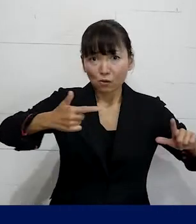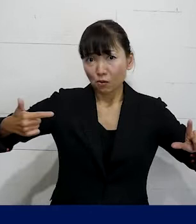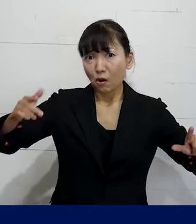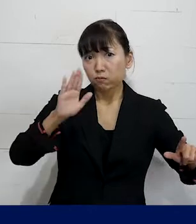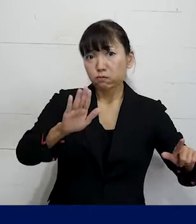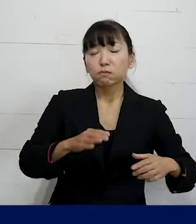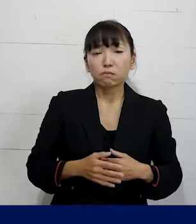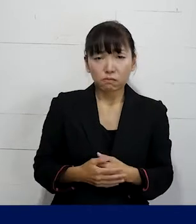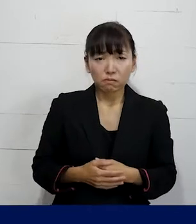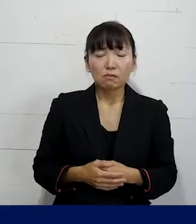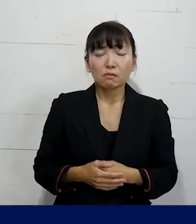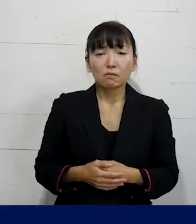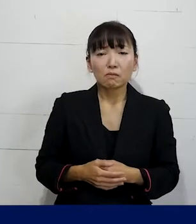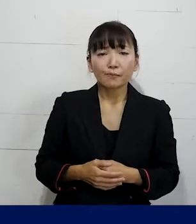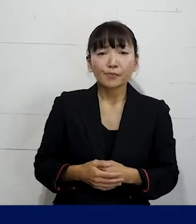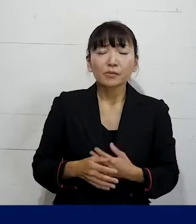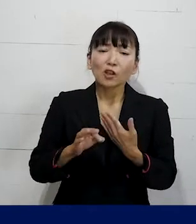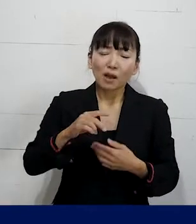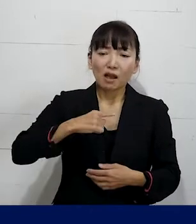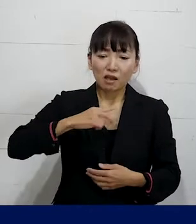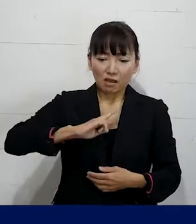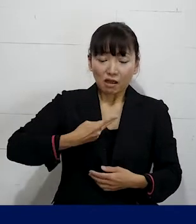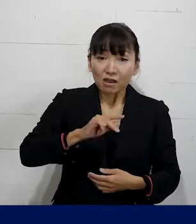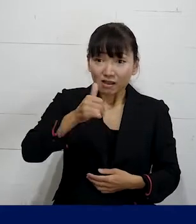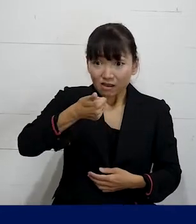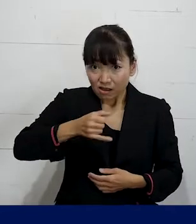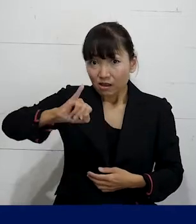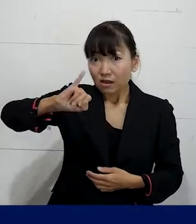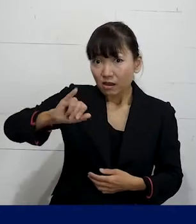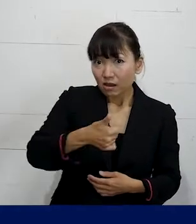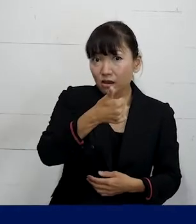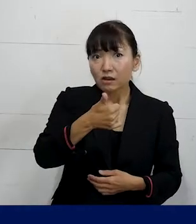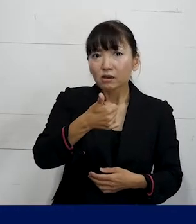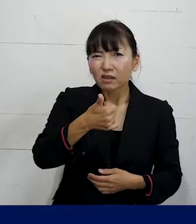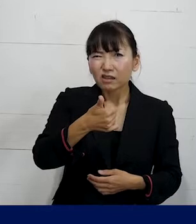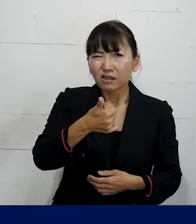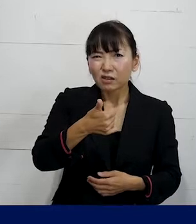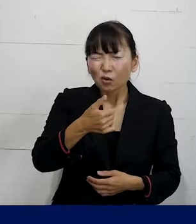まずは例えば性別移行したら どうなるのかが不安っていうような場合は